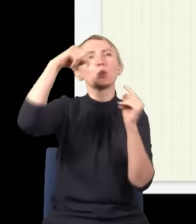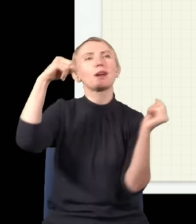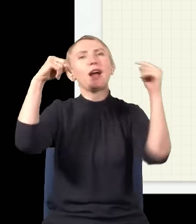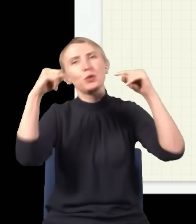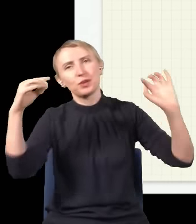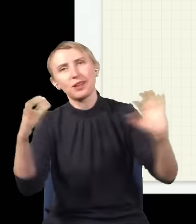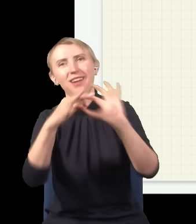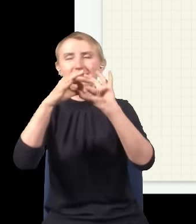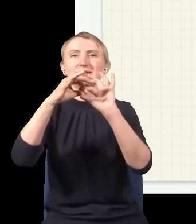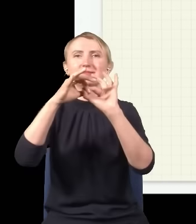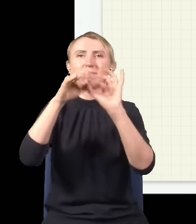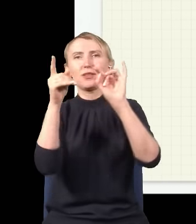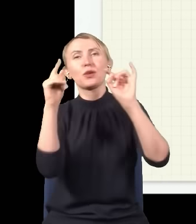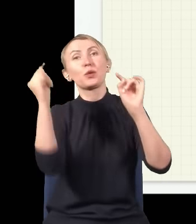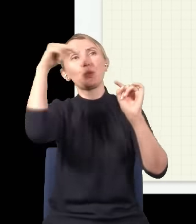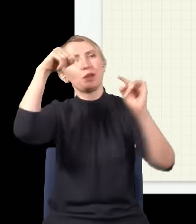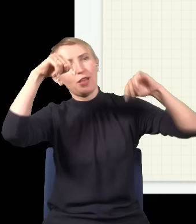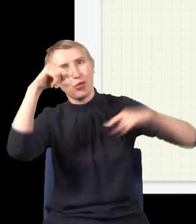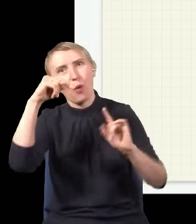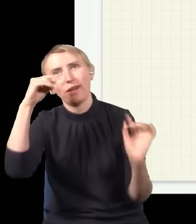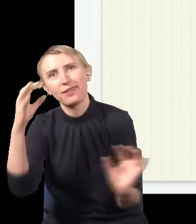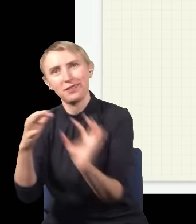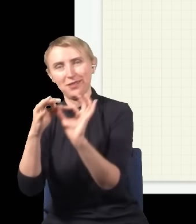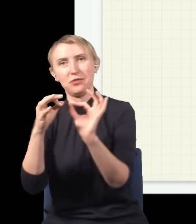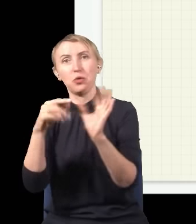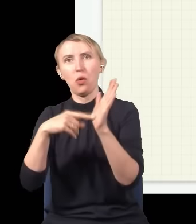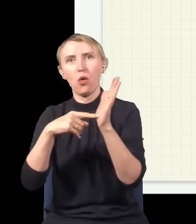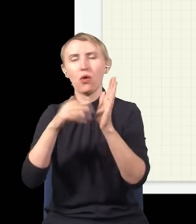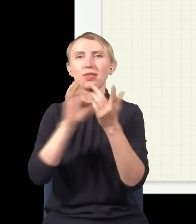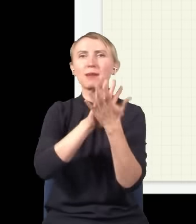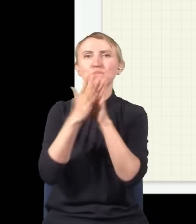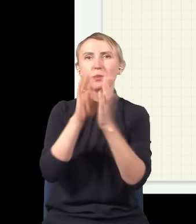potem będzie znowu taka sytuacja, że górka trafi na dołek, i w ten sposób otrzymujemy naprzemienny obraz,